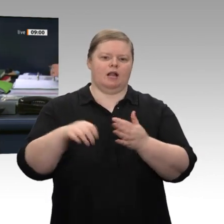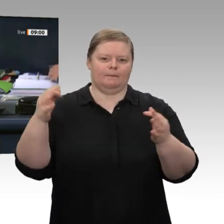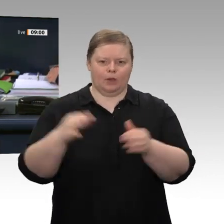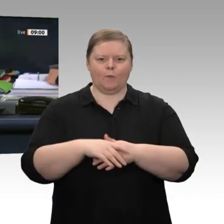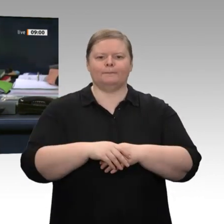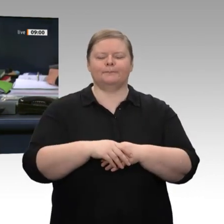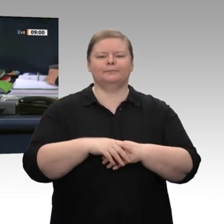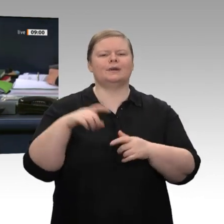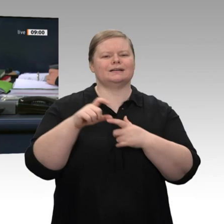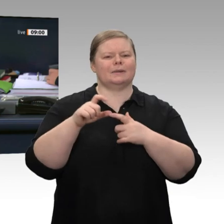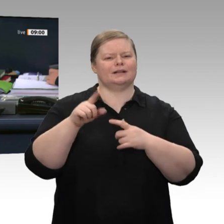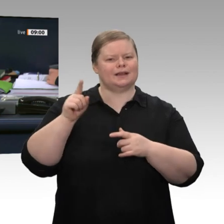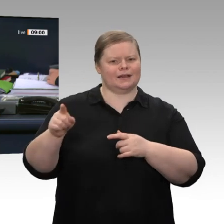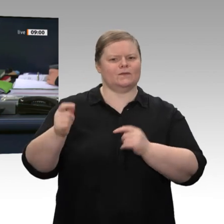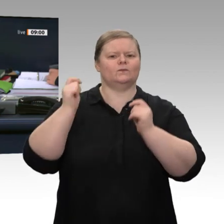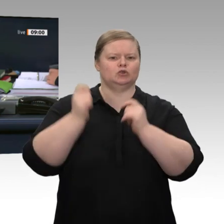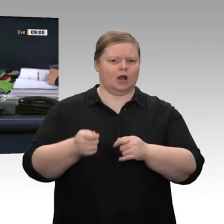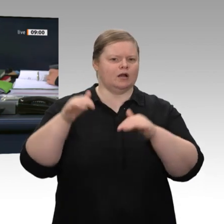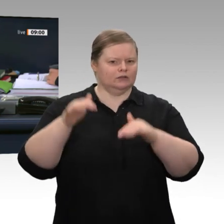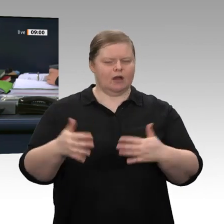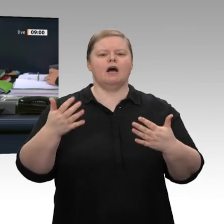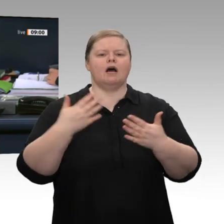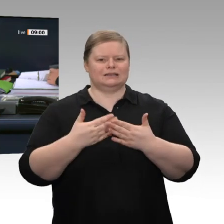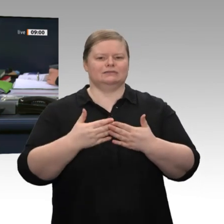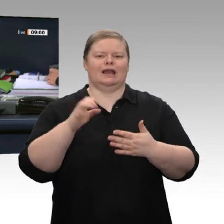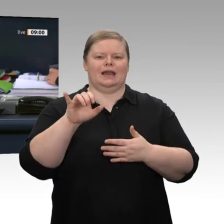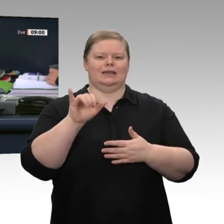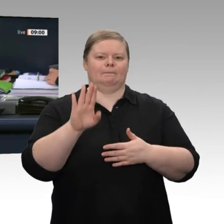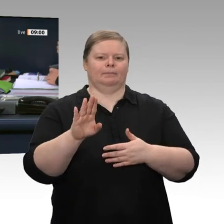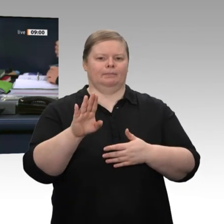Heidt für den Kollegen Alexander Müller als Schriftführer gewählt werden.